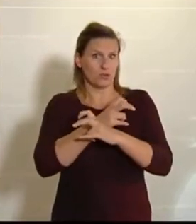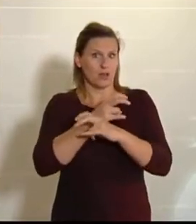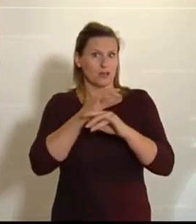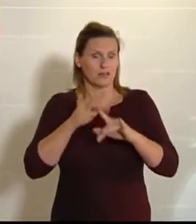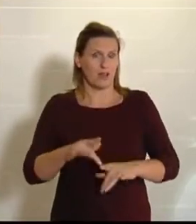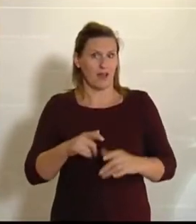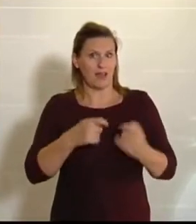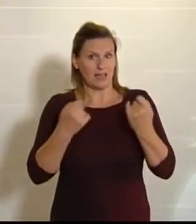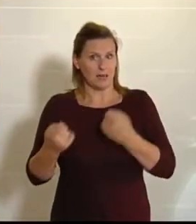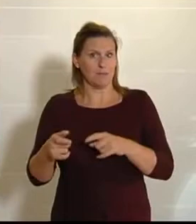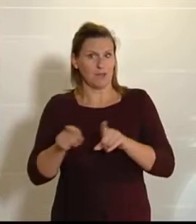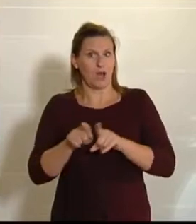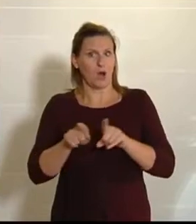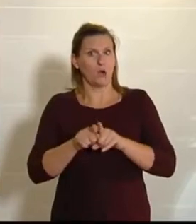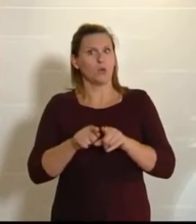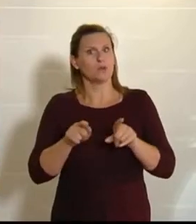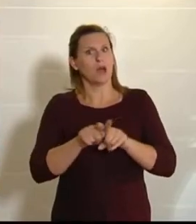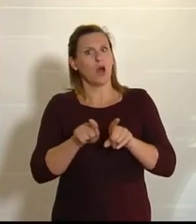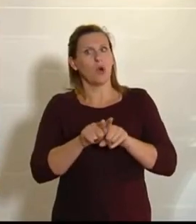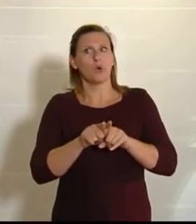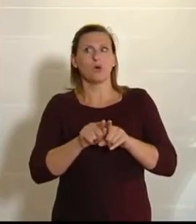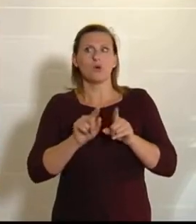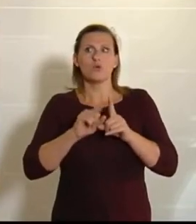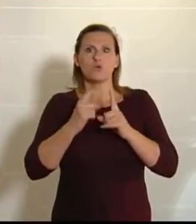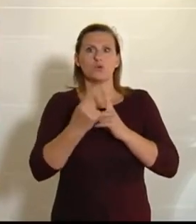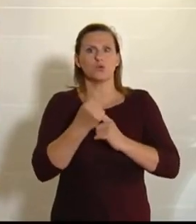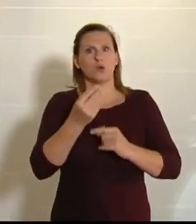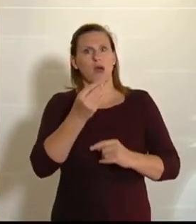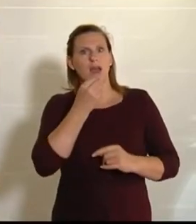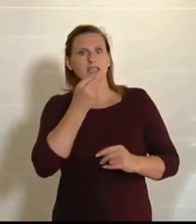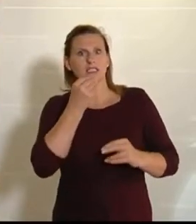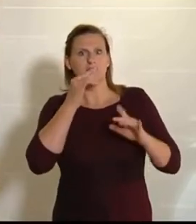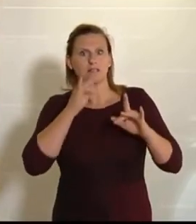Selbst unsere österreichische Esskultur ist ja nichts anderes als europäisch. Ich meine,